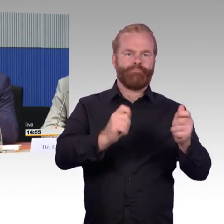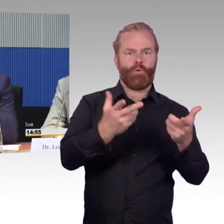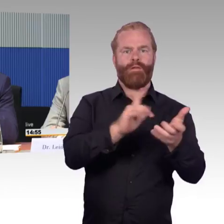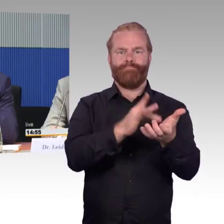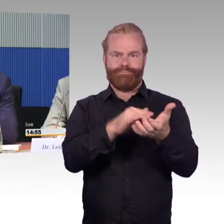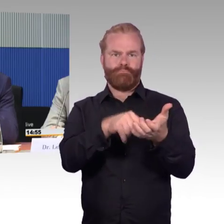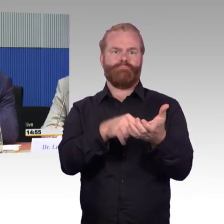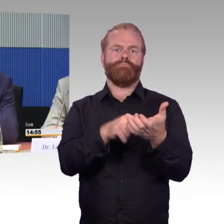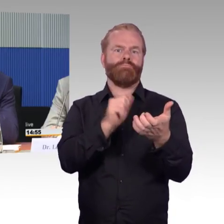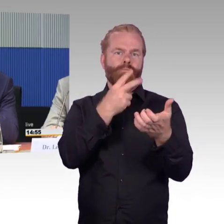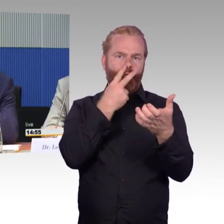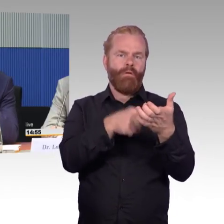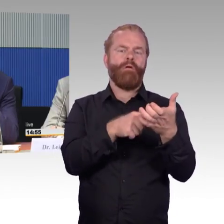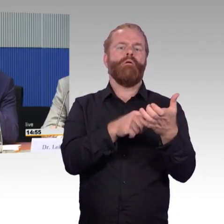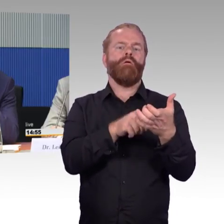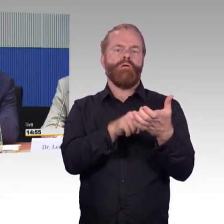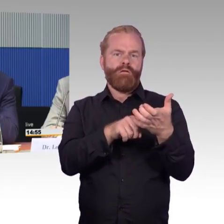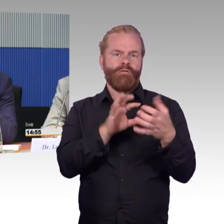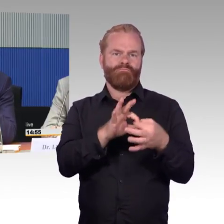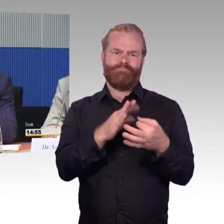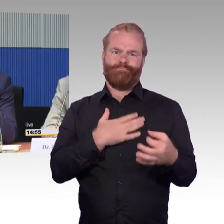um eben hier individuell auch reagieren zu können.